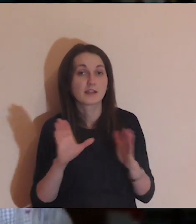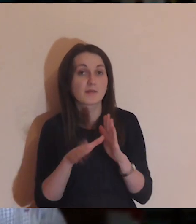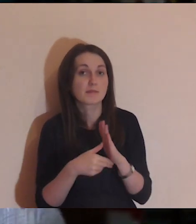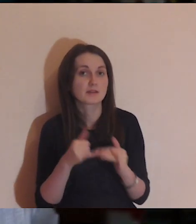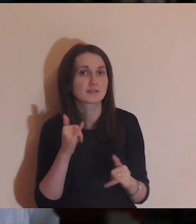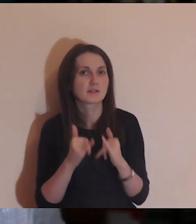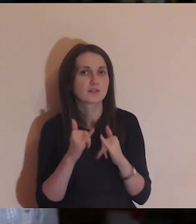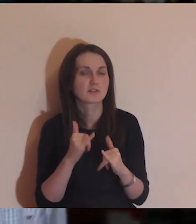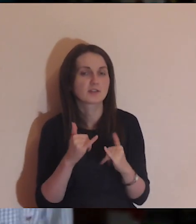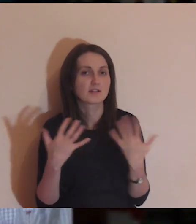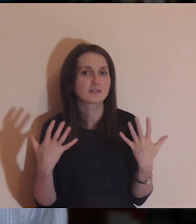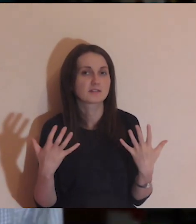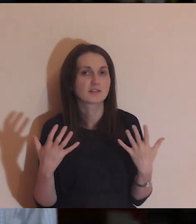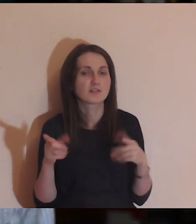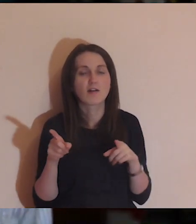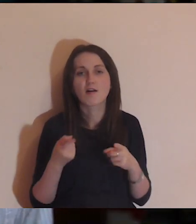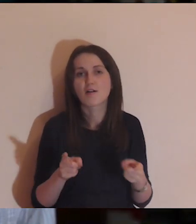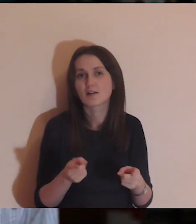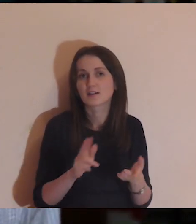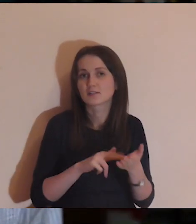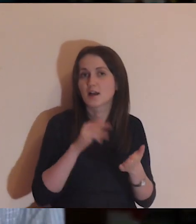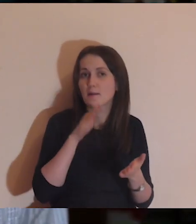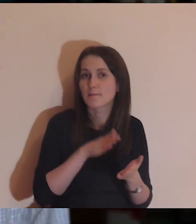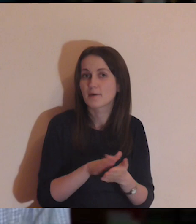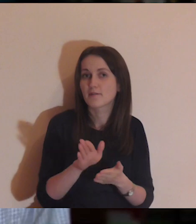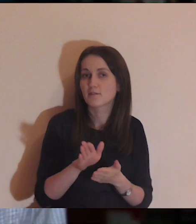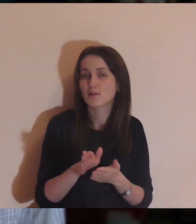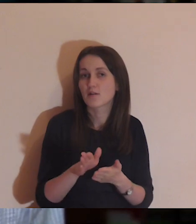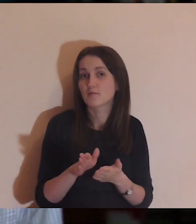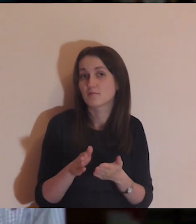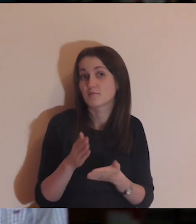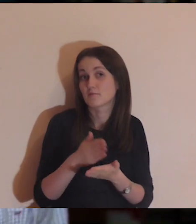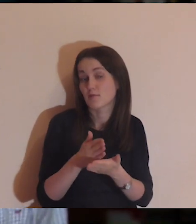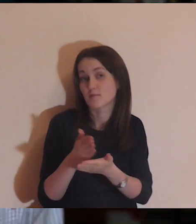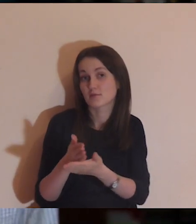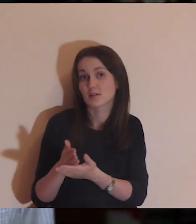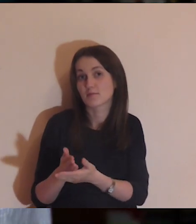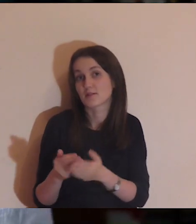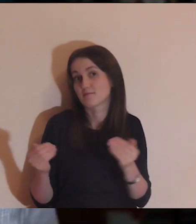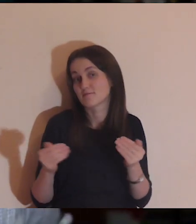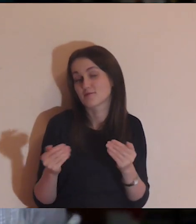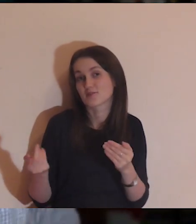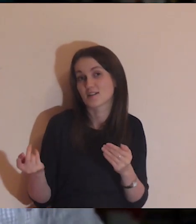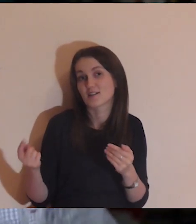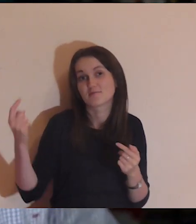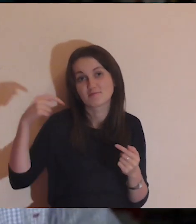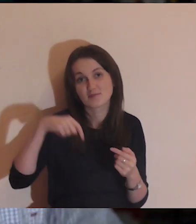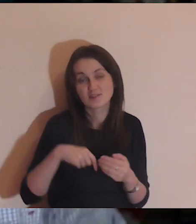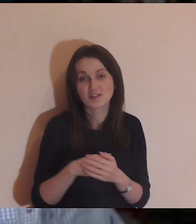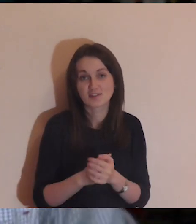Inne miasta - jeśli chcecie, organizujcie, na pewno pomożemy, być może przyjedziemy.